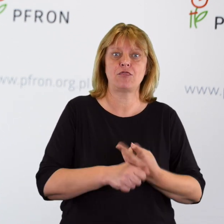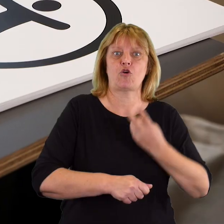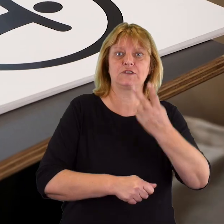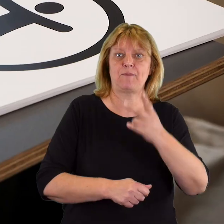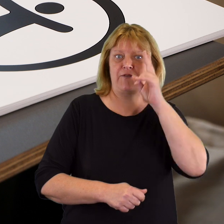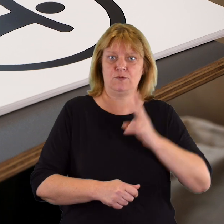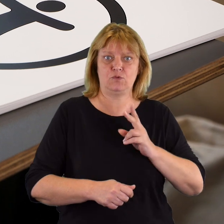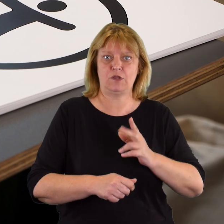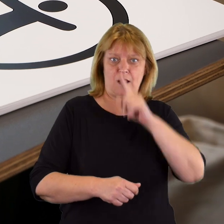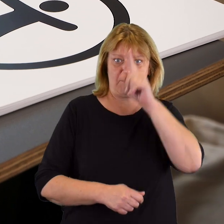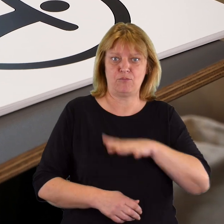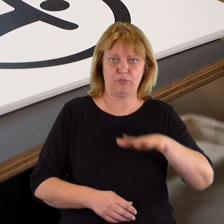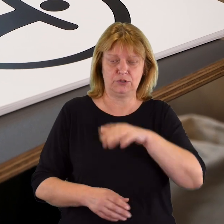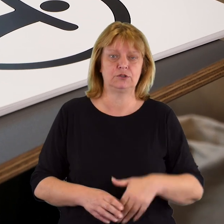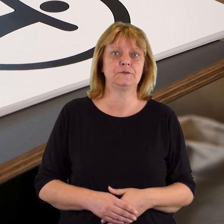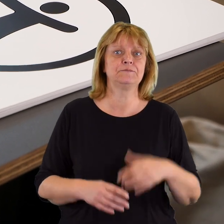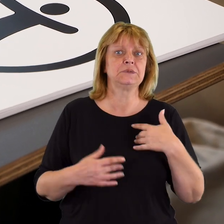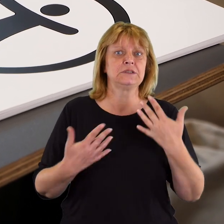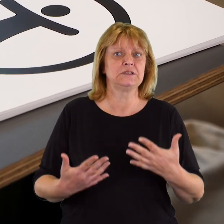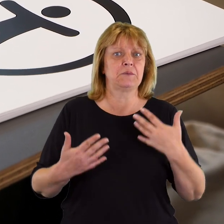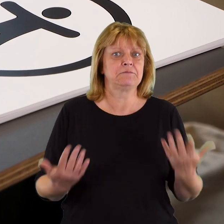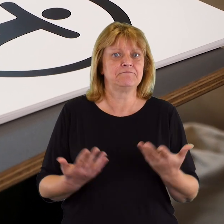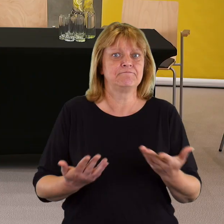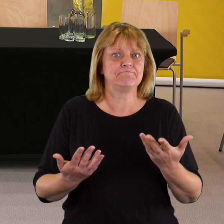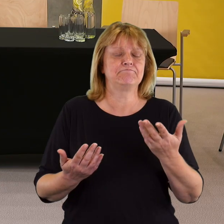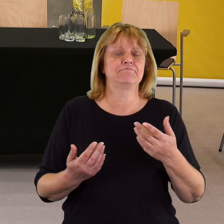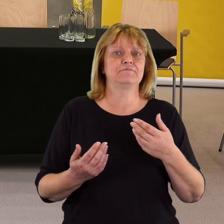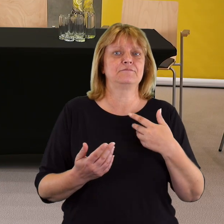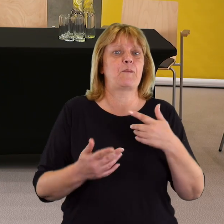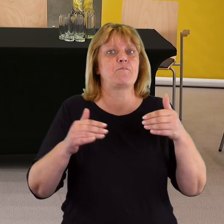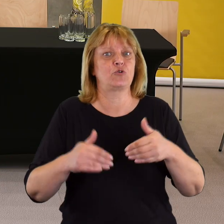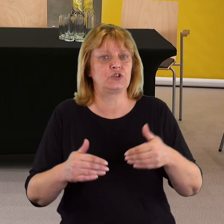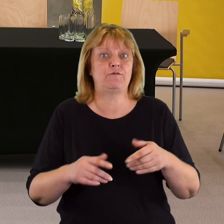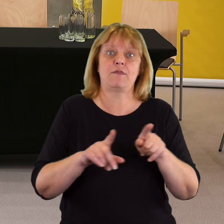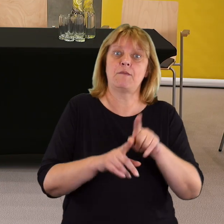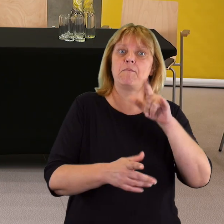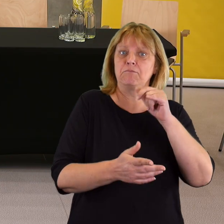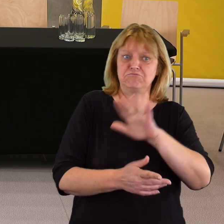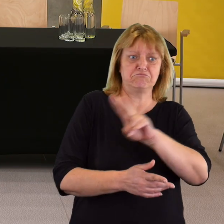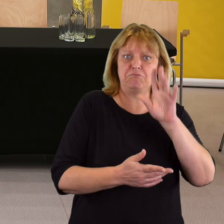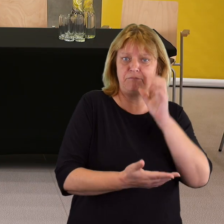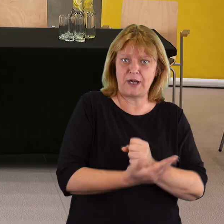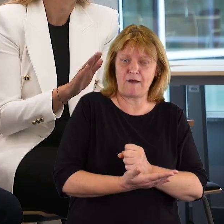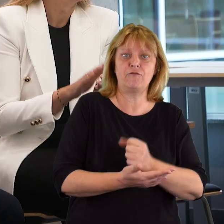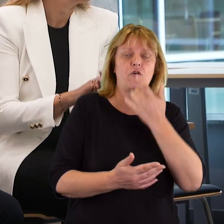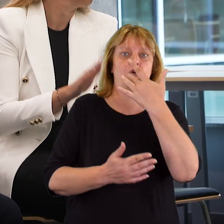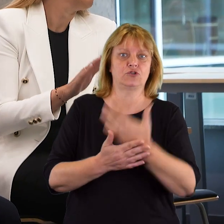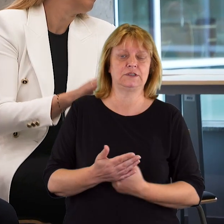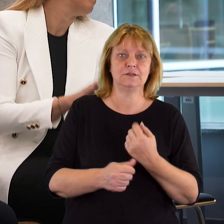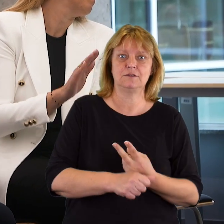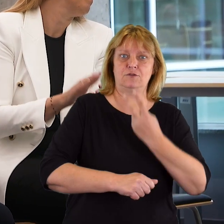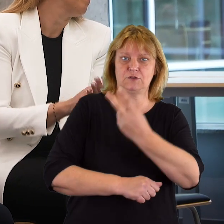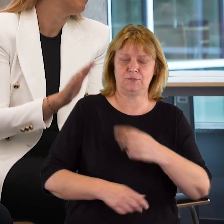Chcemy promować taką możliwość, promować prawo do korzystania z dostępności,